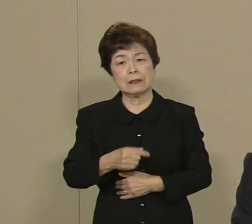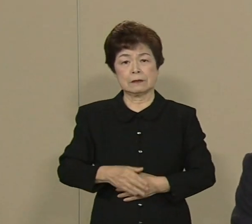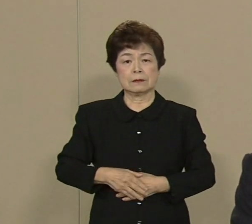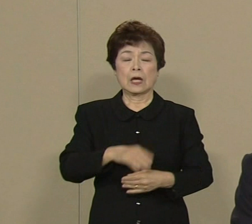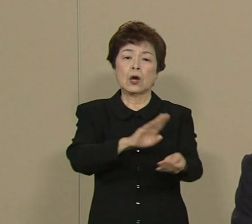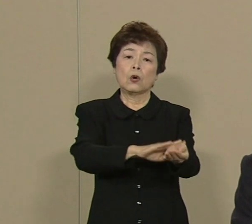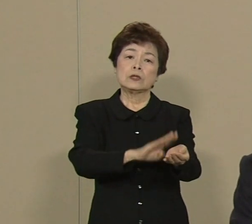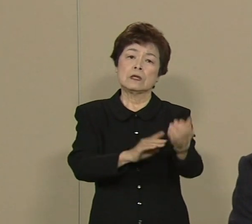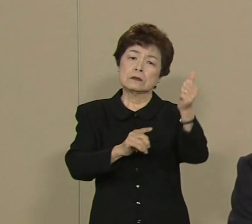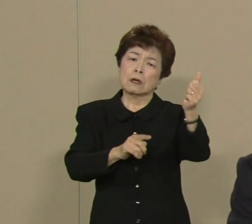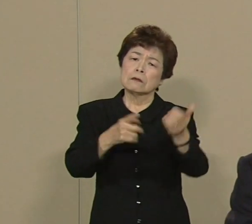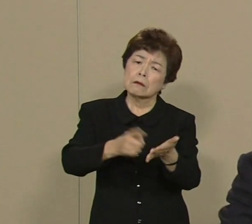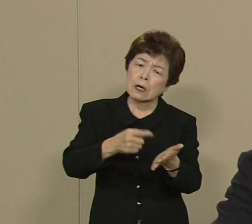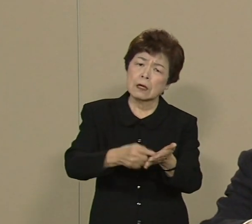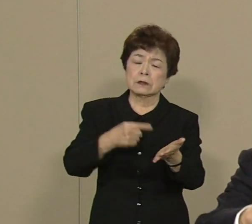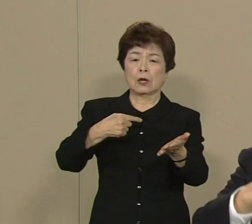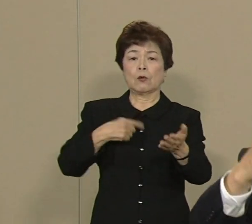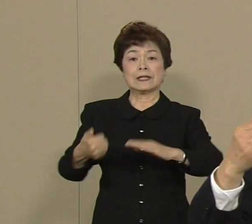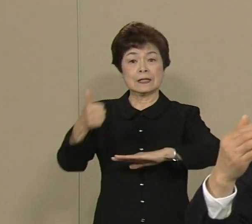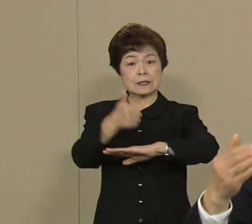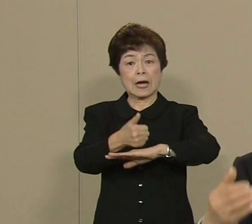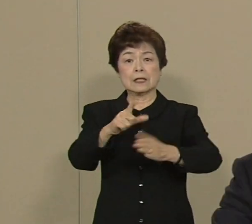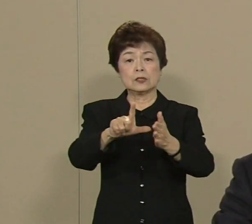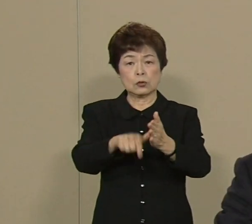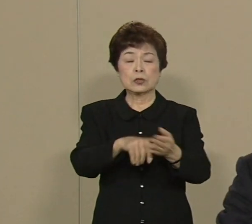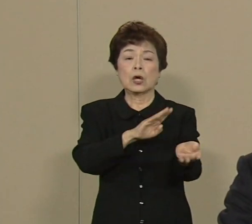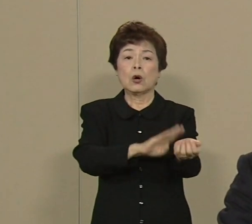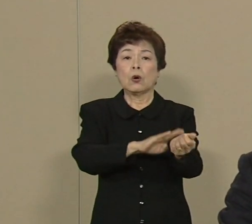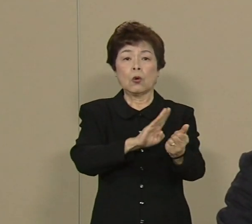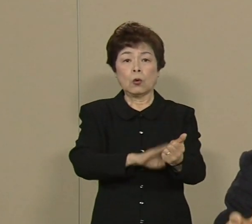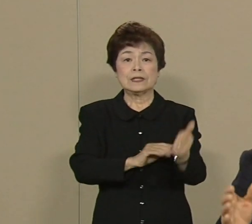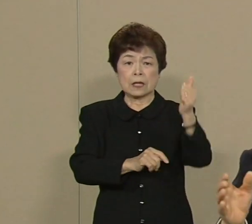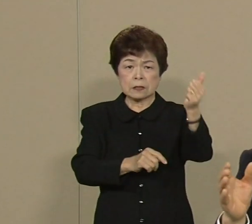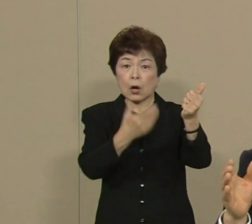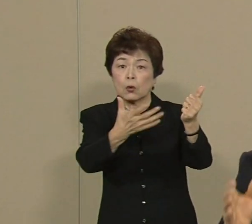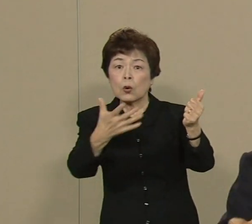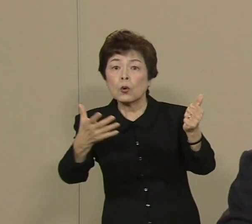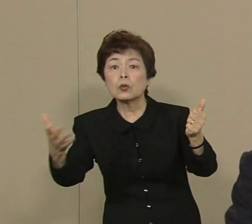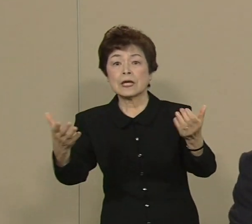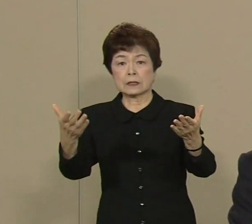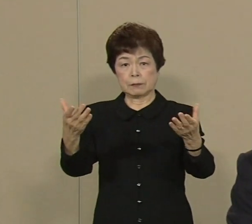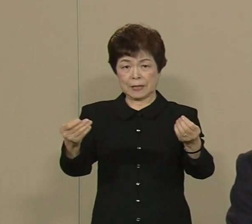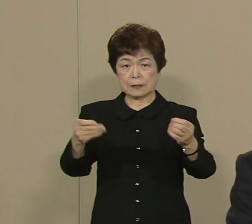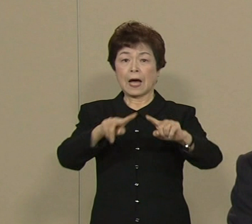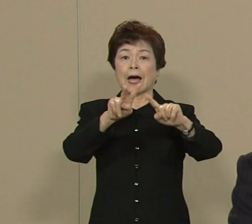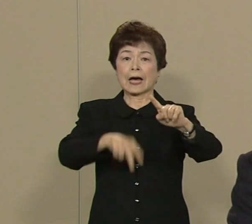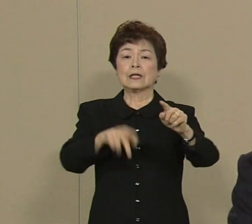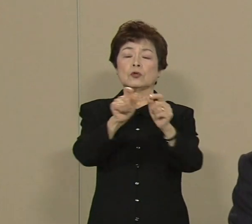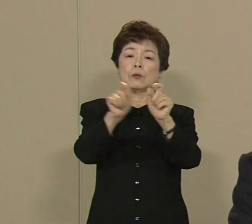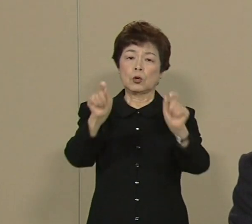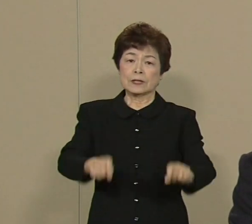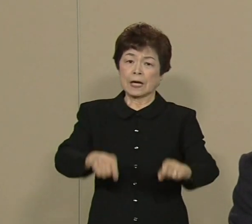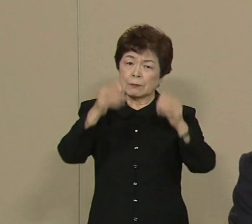一生懸命 大臣ん時に お医者さんの数増やしました 介護の問題も一生懸命やりました